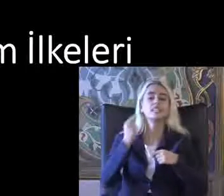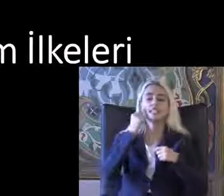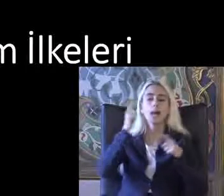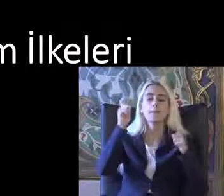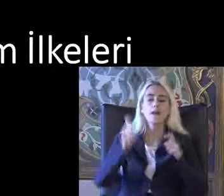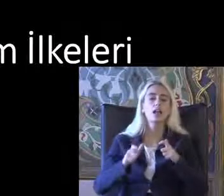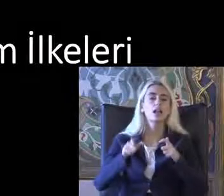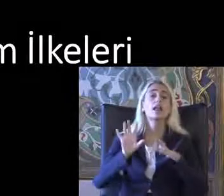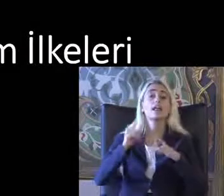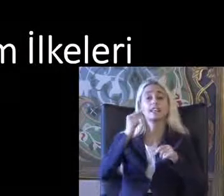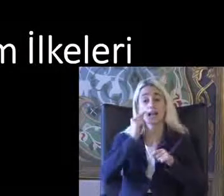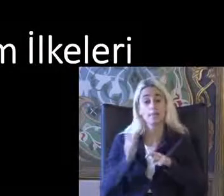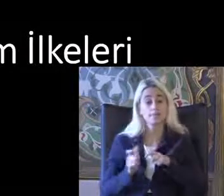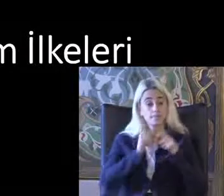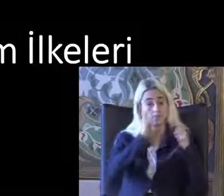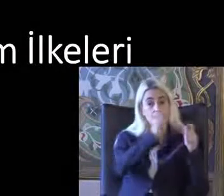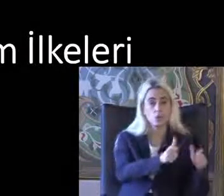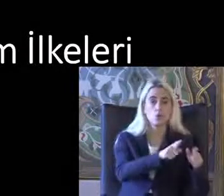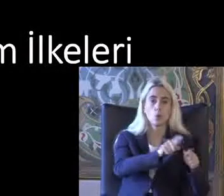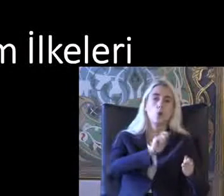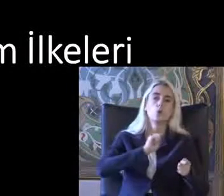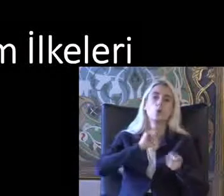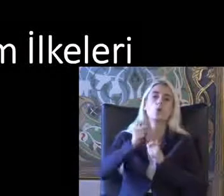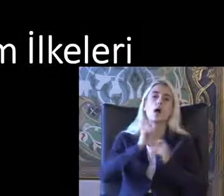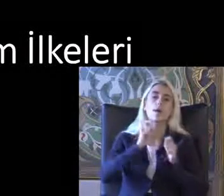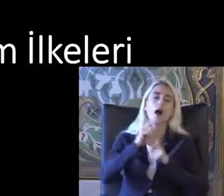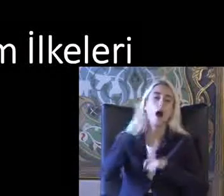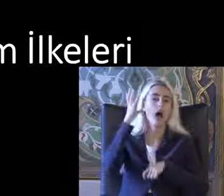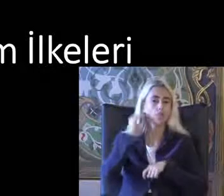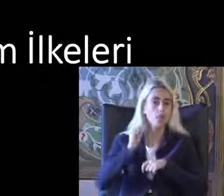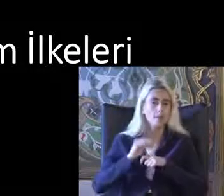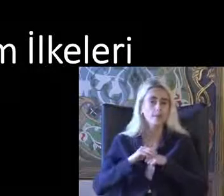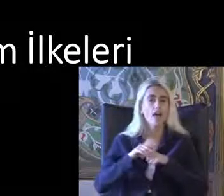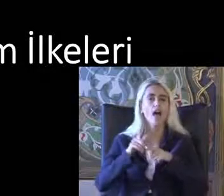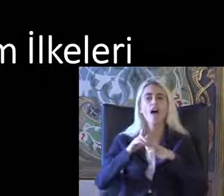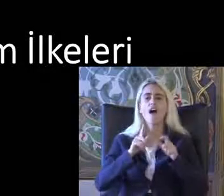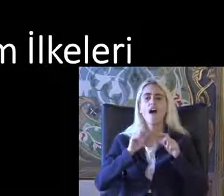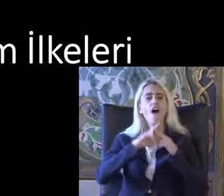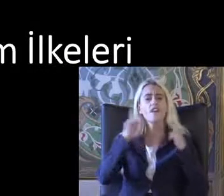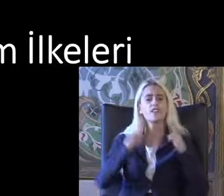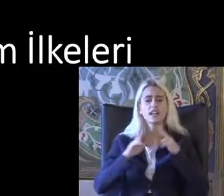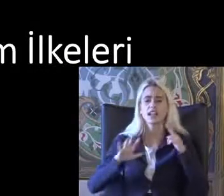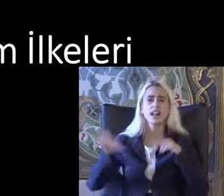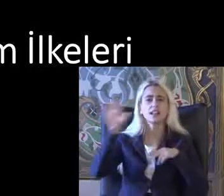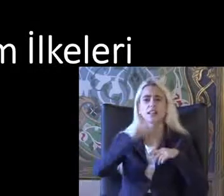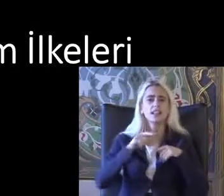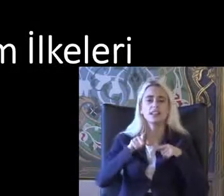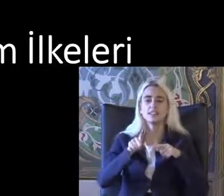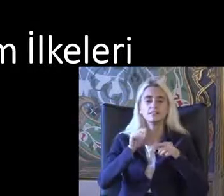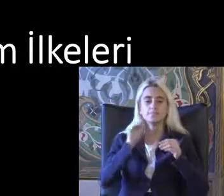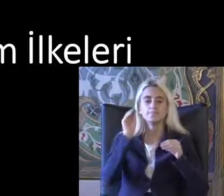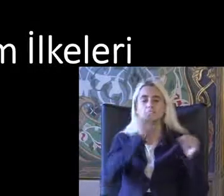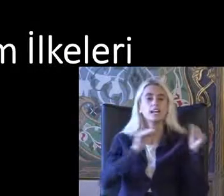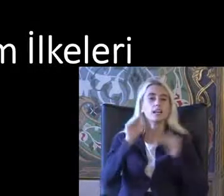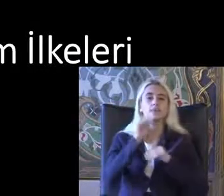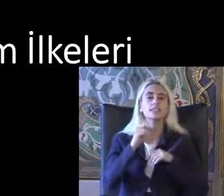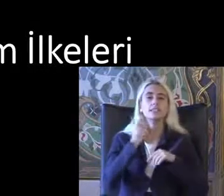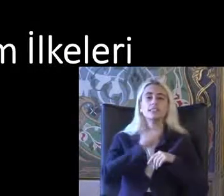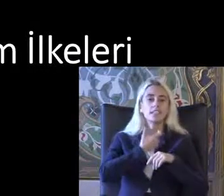Mekana insana uygulama Anlamında Evrensel tasarım ilkeleri 7 tane bunların hepsini